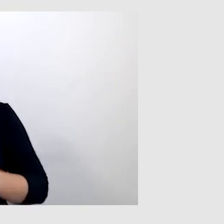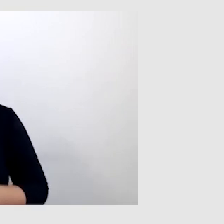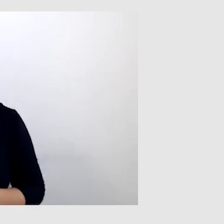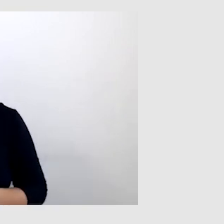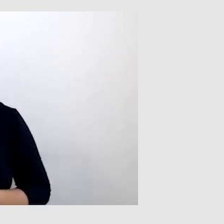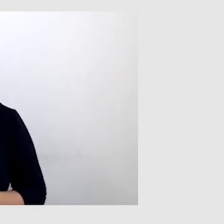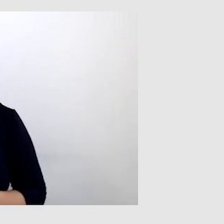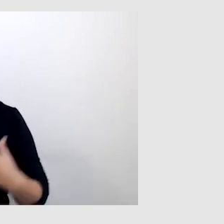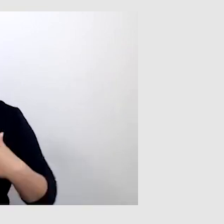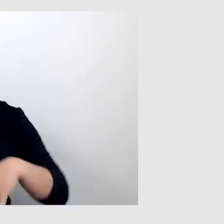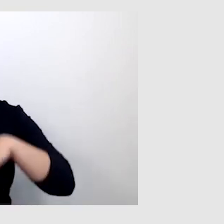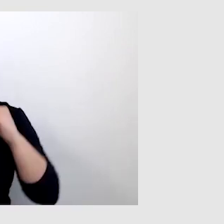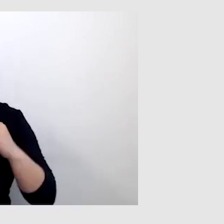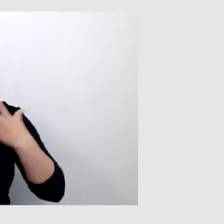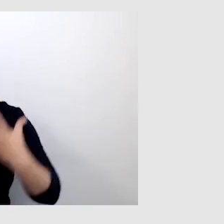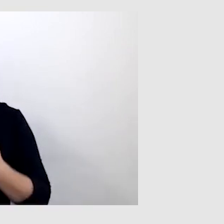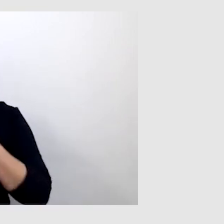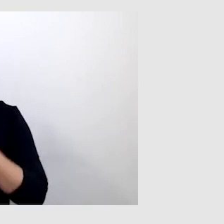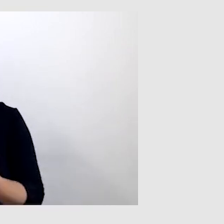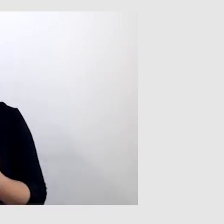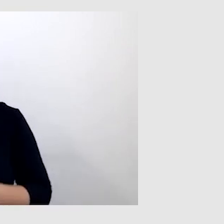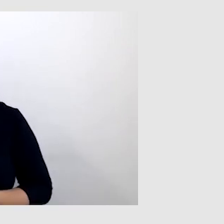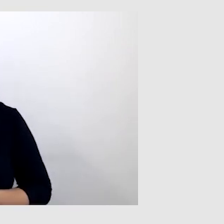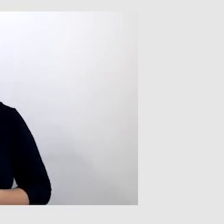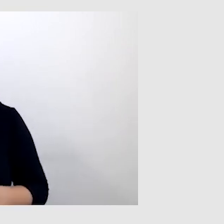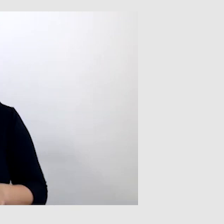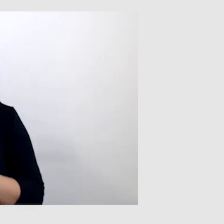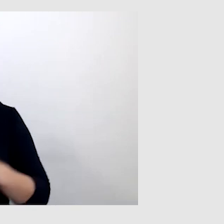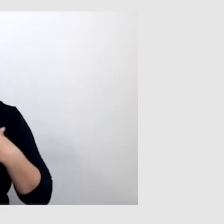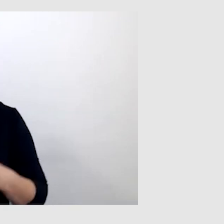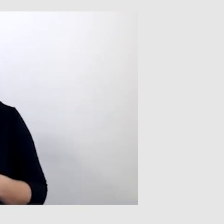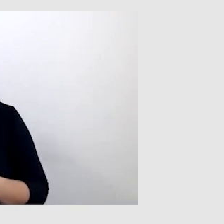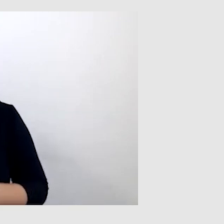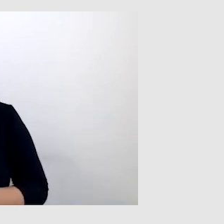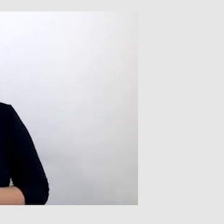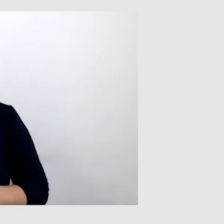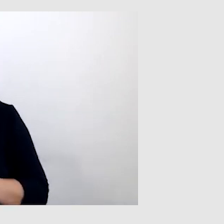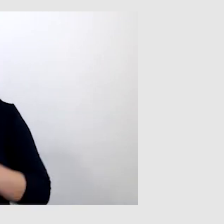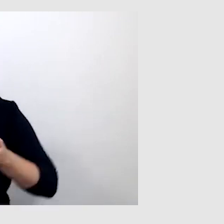PAWEŁ: Na początku chciałbym powiedzieć, że jestem osobą niesłyszącą od urodzenia.